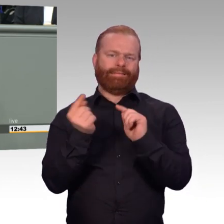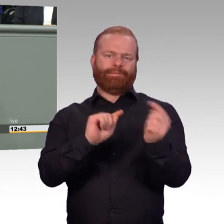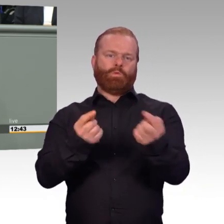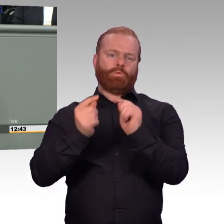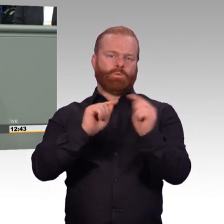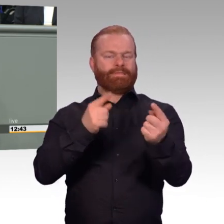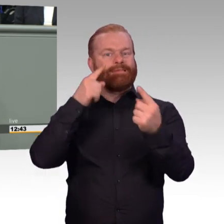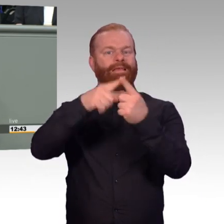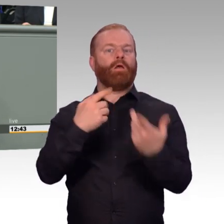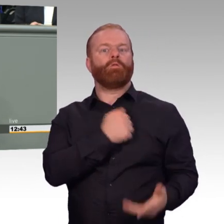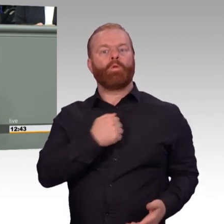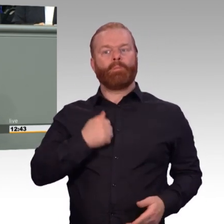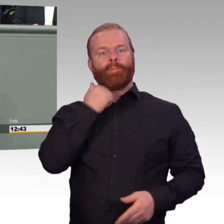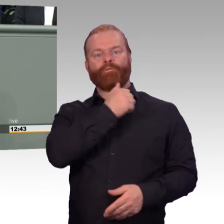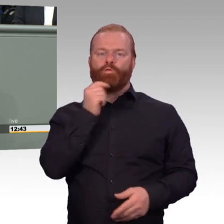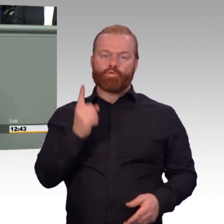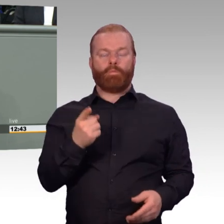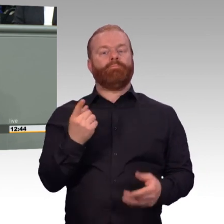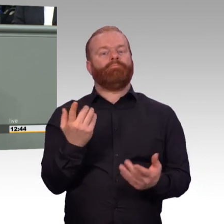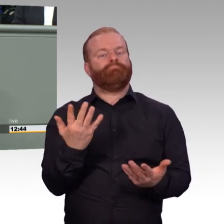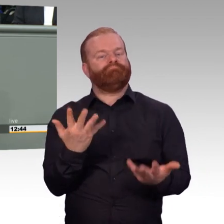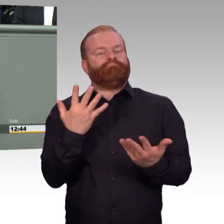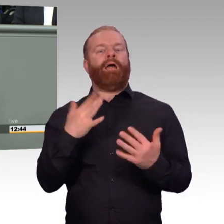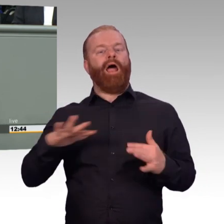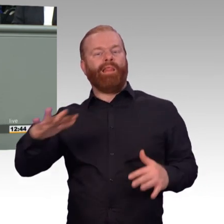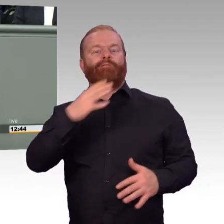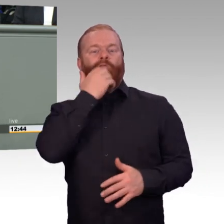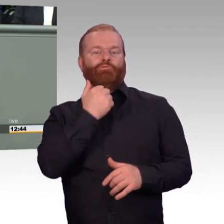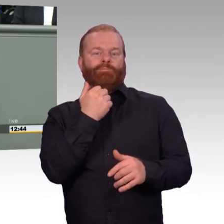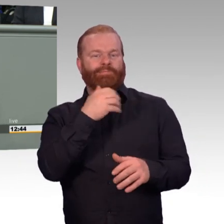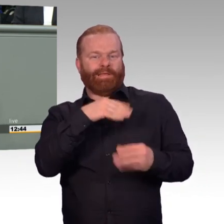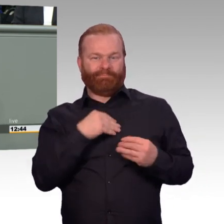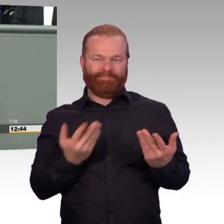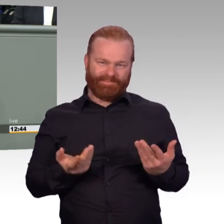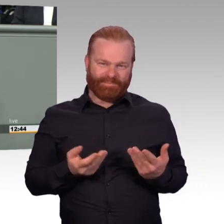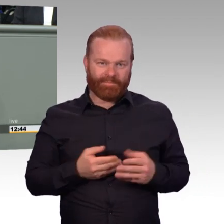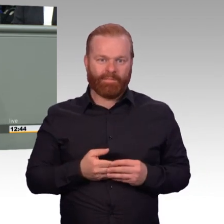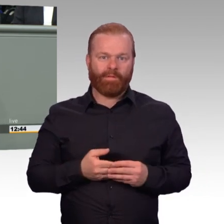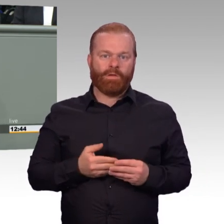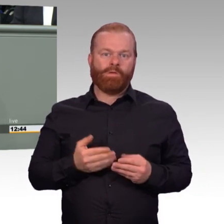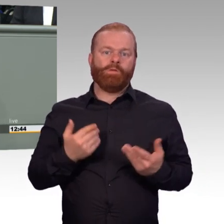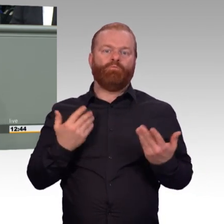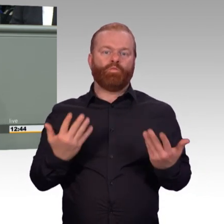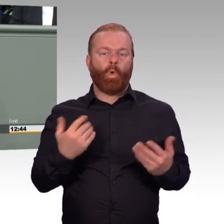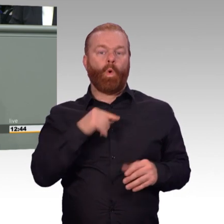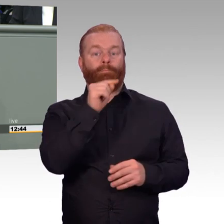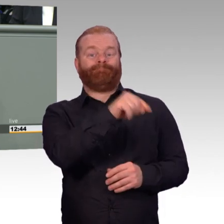die Absicherung auch von Soldaten auf Zeit in der Krankenversicherung, die Ausweitung der Definition von Dienstunfällen,